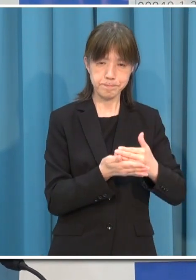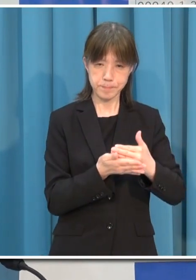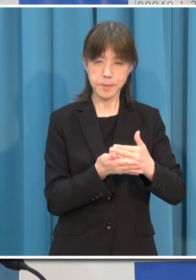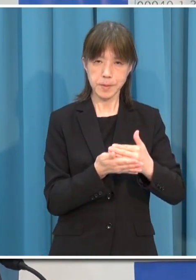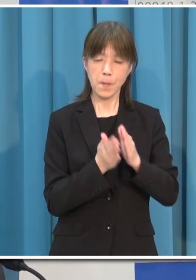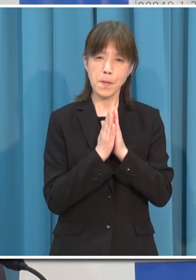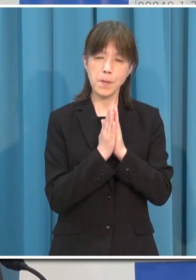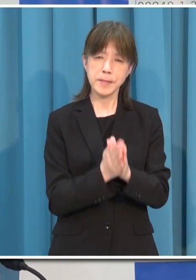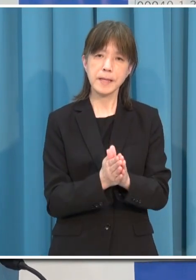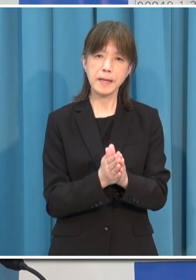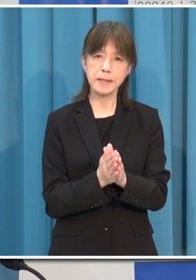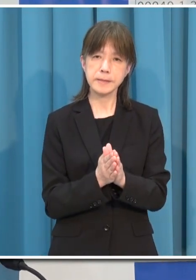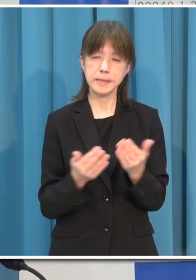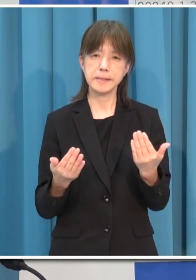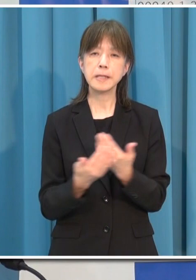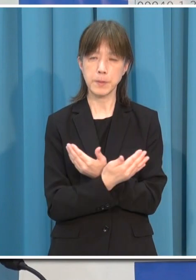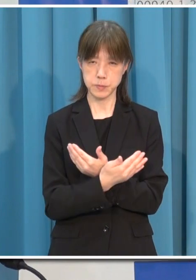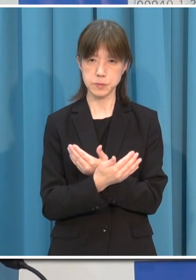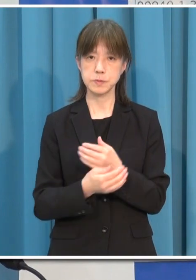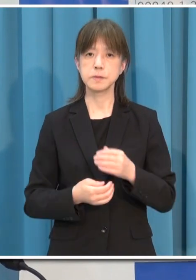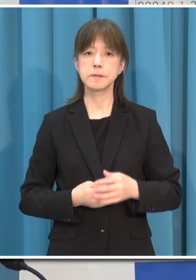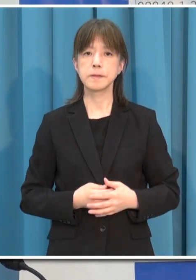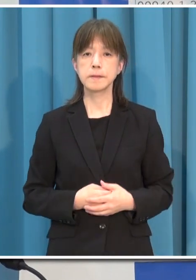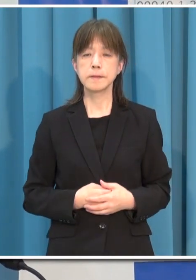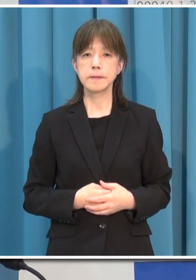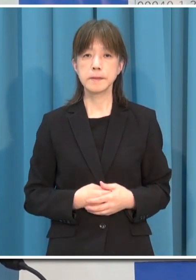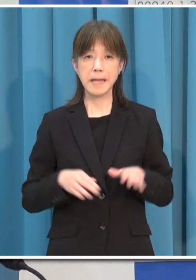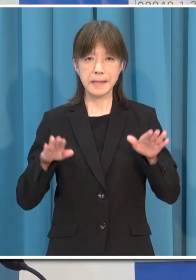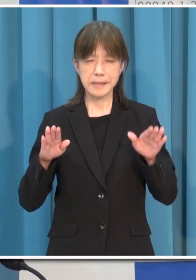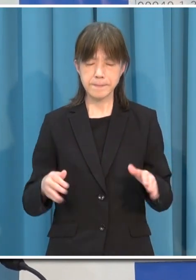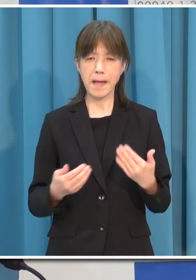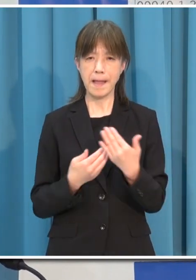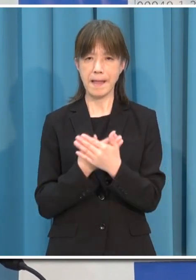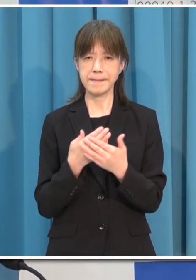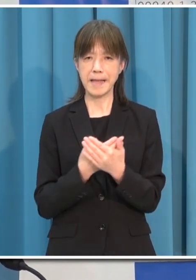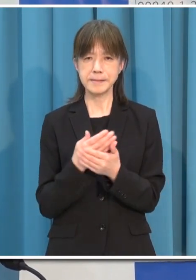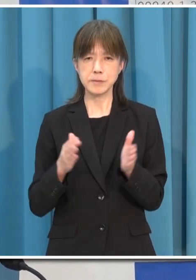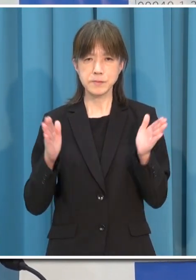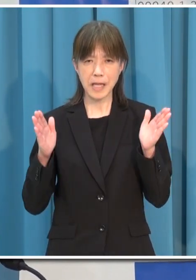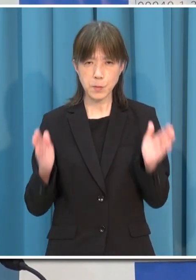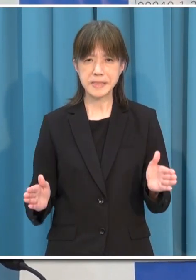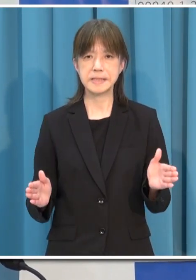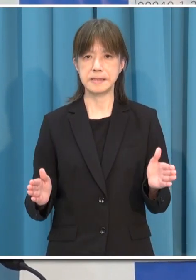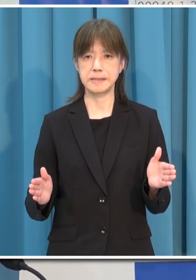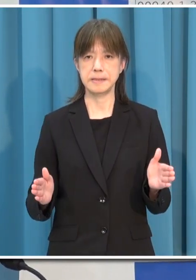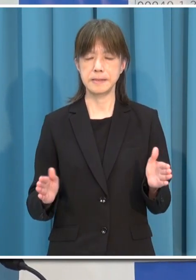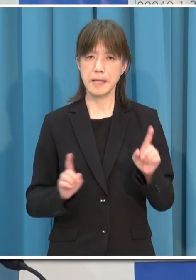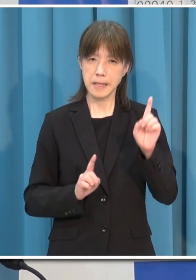今がとても大切な時です 何としても これ以上の感染拡大をさせない